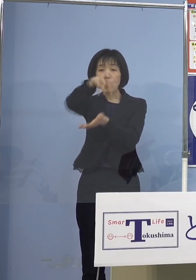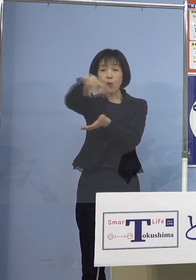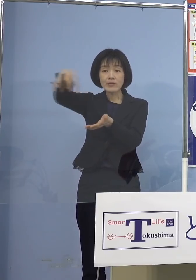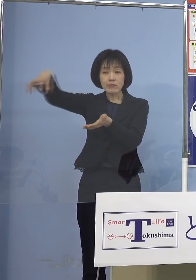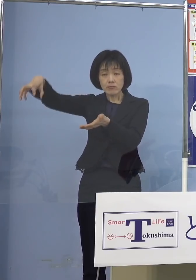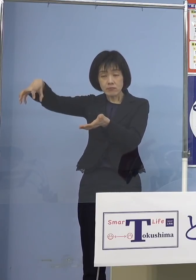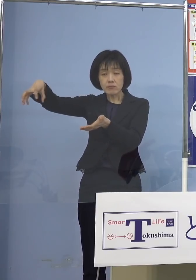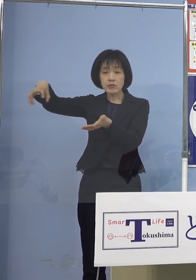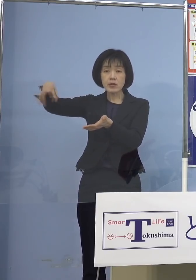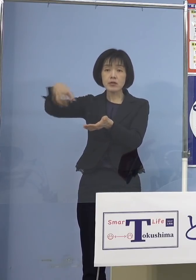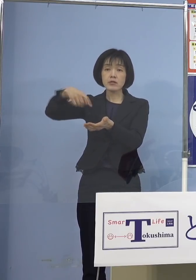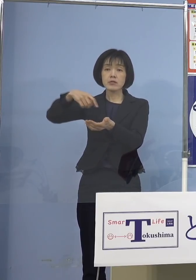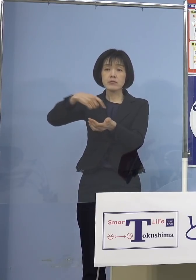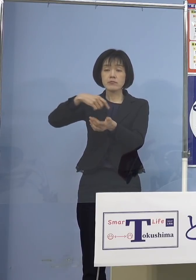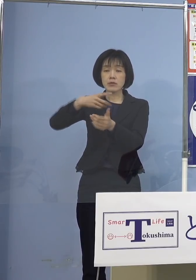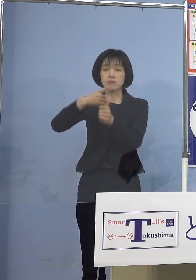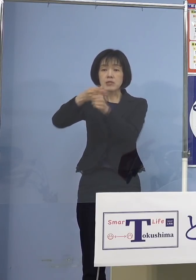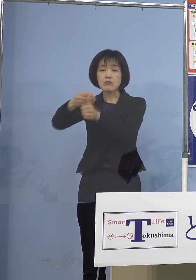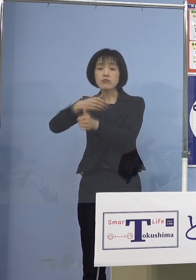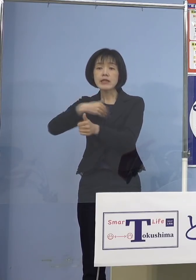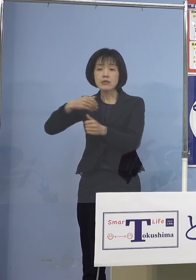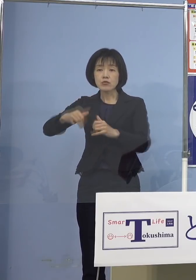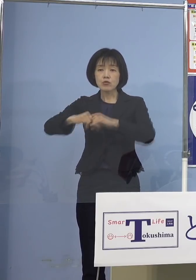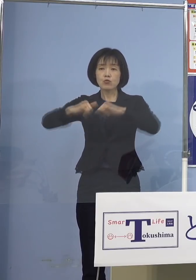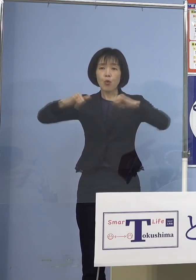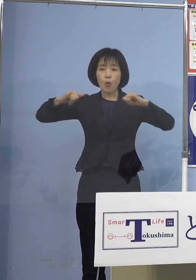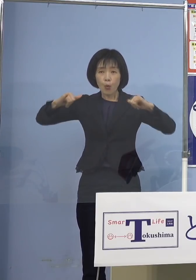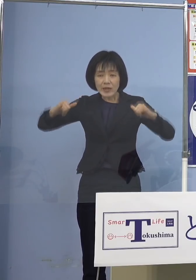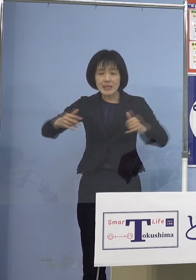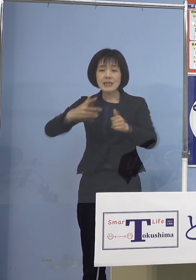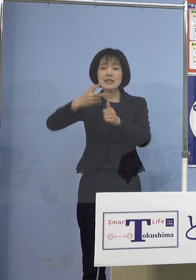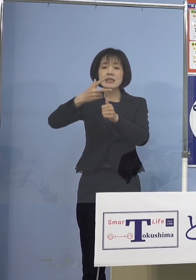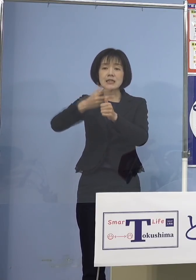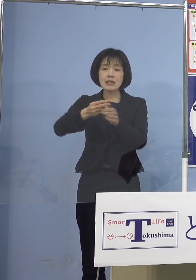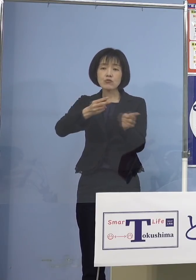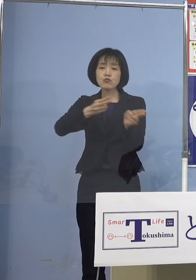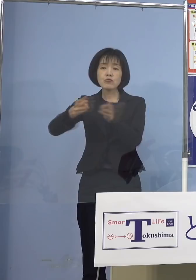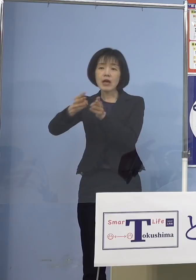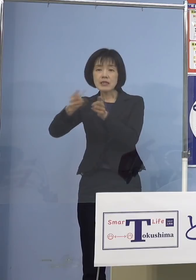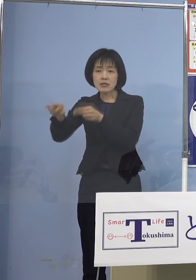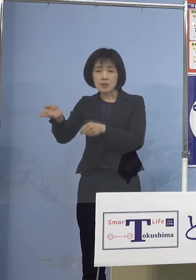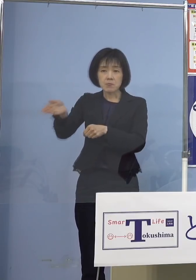広域接種体制 こちらを構築させていただきました